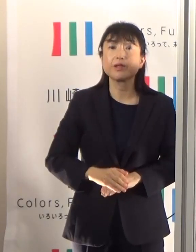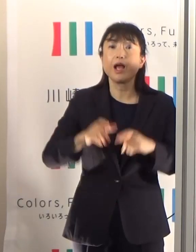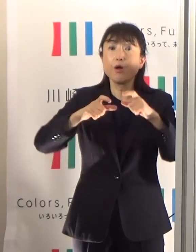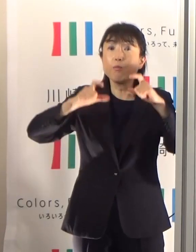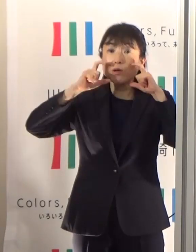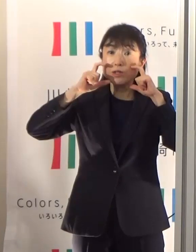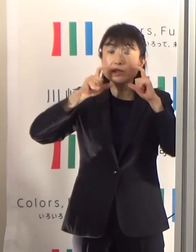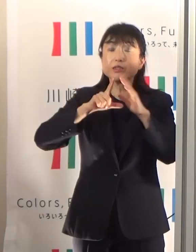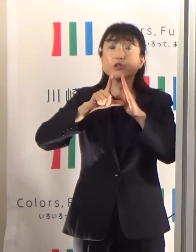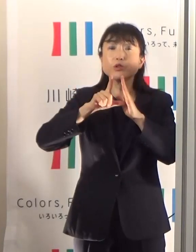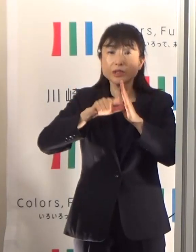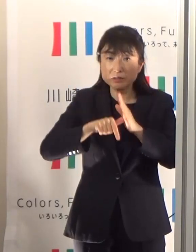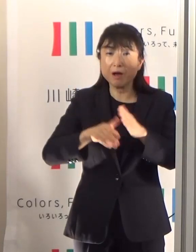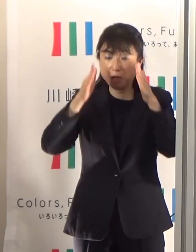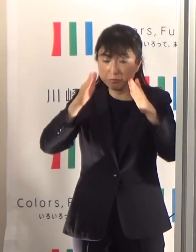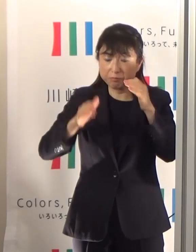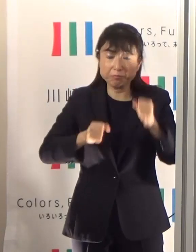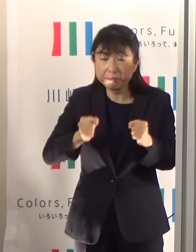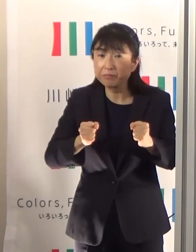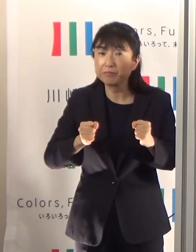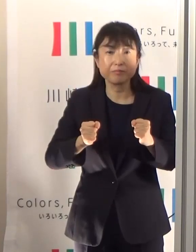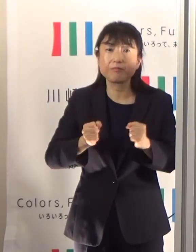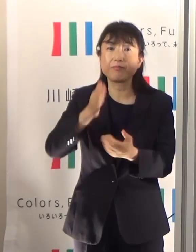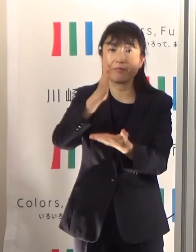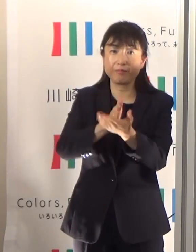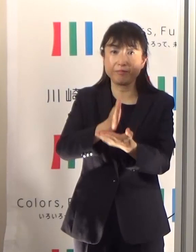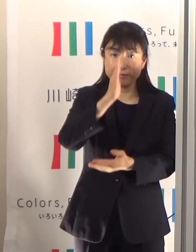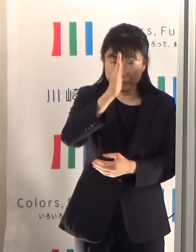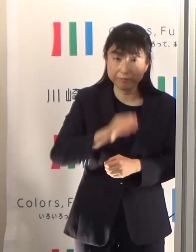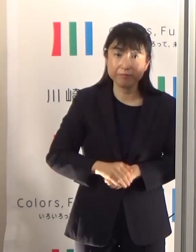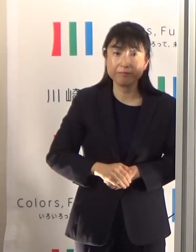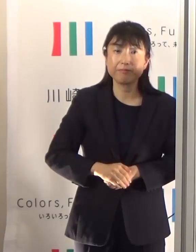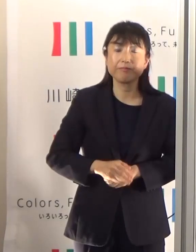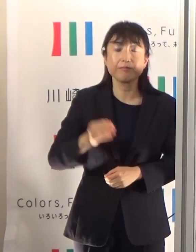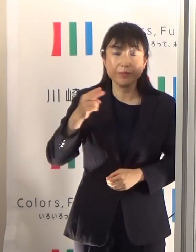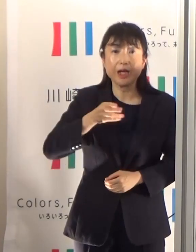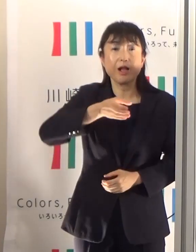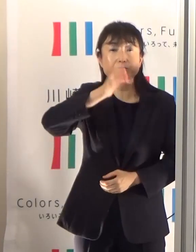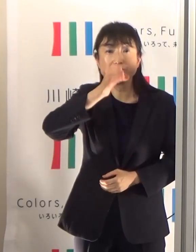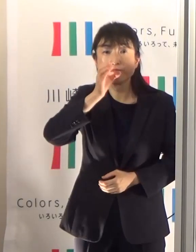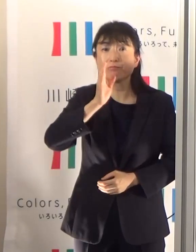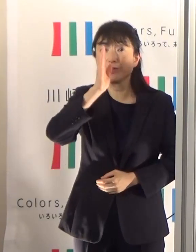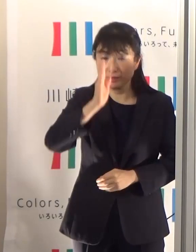あるいは水分補給しましょう、それから気温だけじゃなく湿度が高いというときには